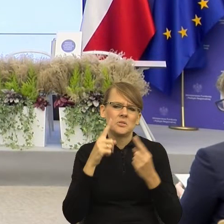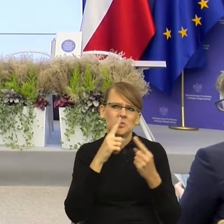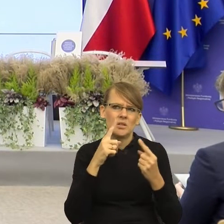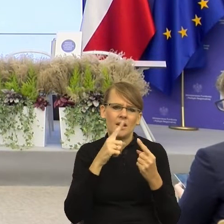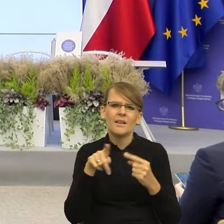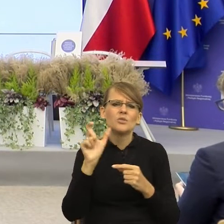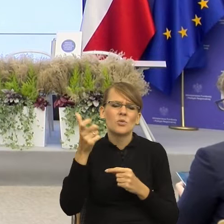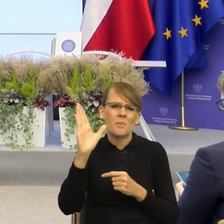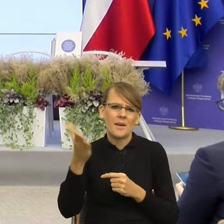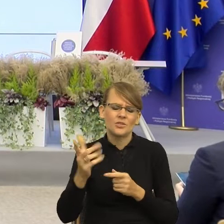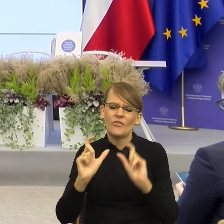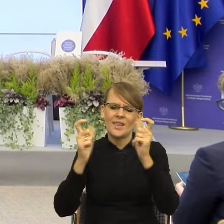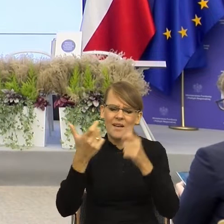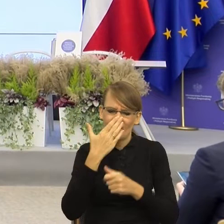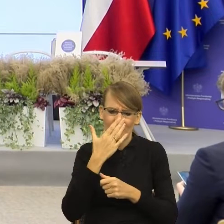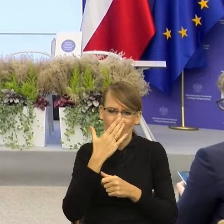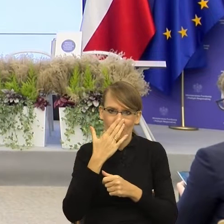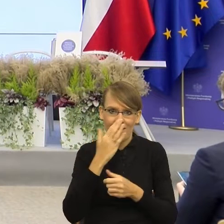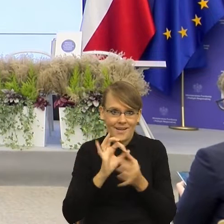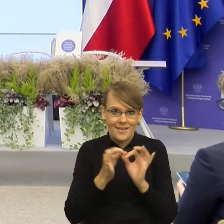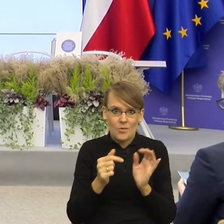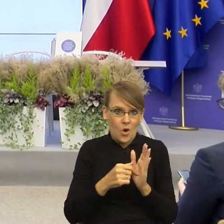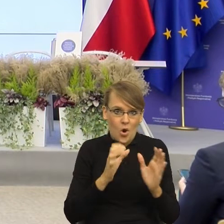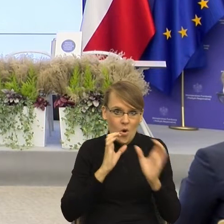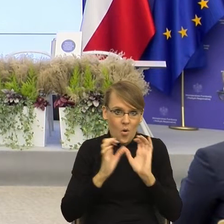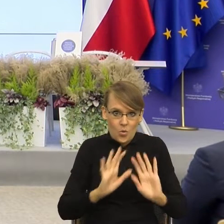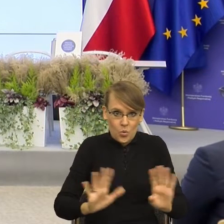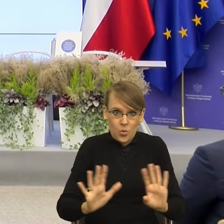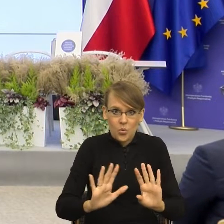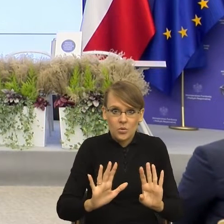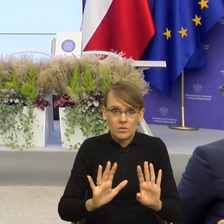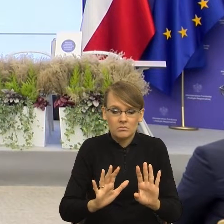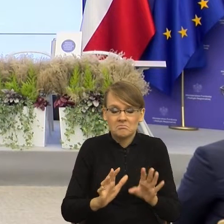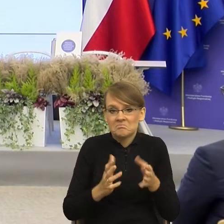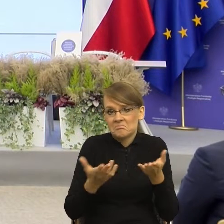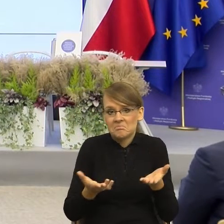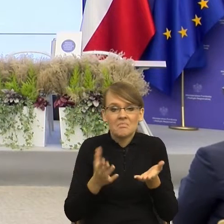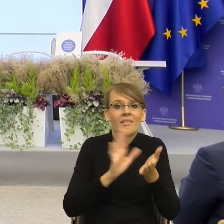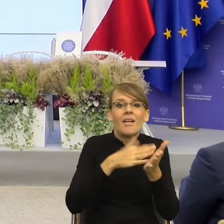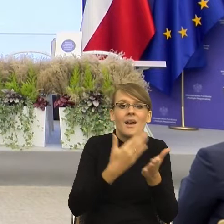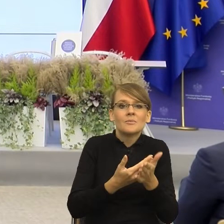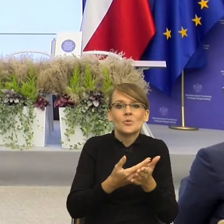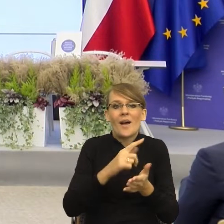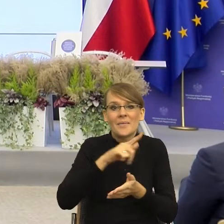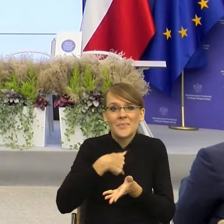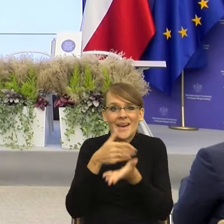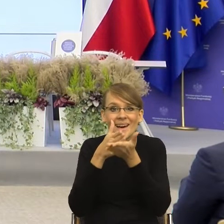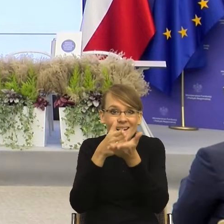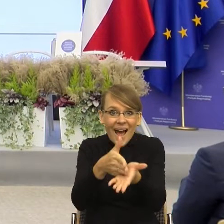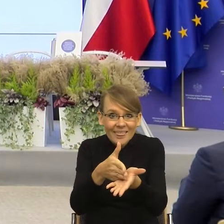kończyła się komunikacja, to każda dobra rada sensowna, którą dajemy naszym bliskim zostałaby przyjęta. "Dziękuję, mamo, że mi poradziłeś,